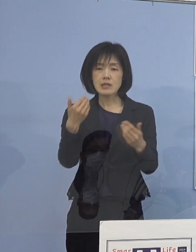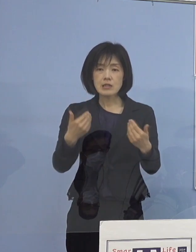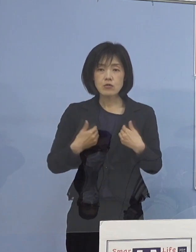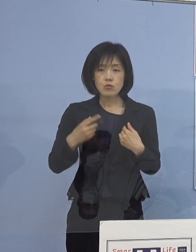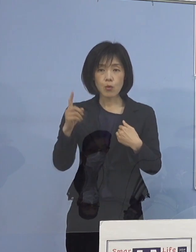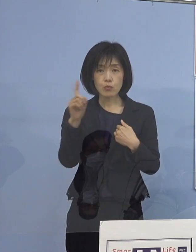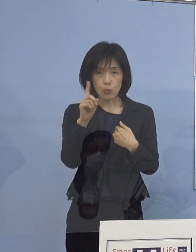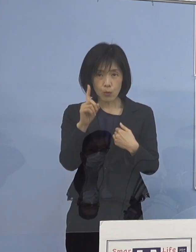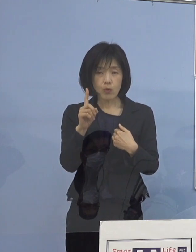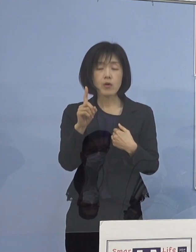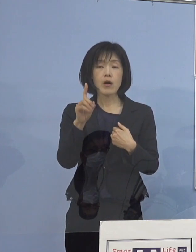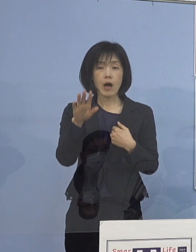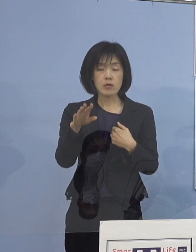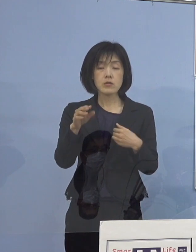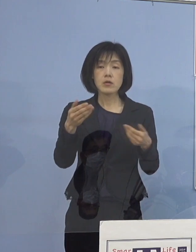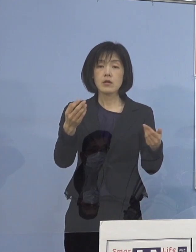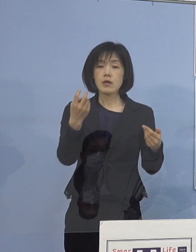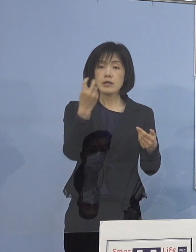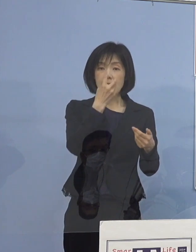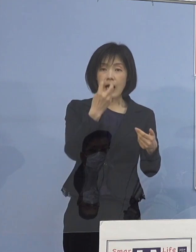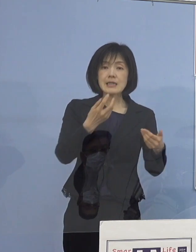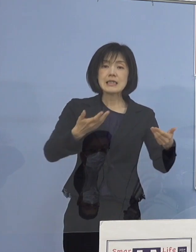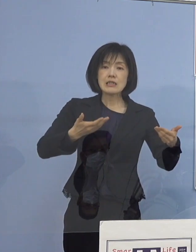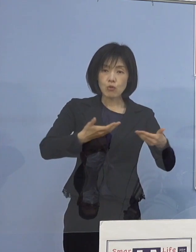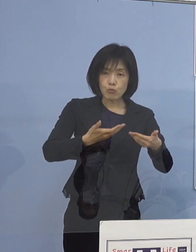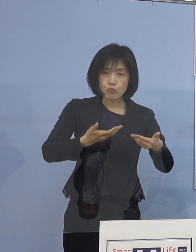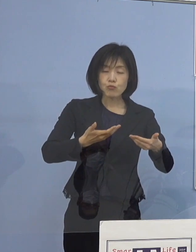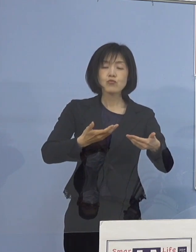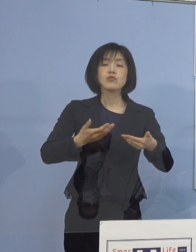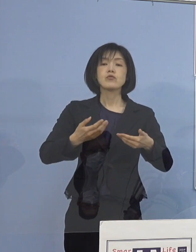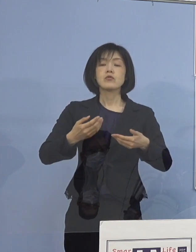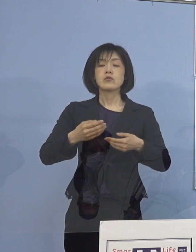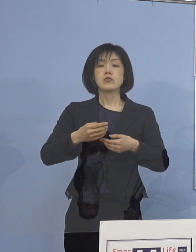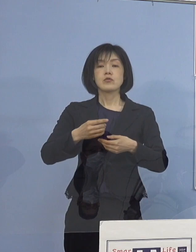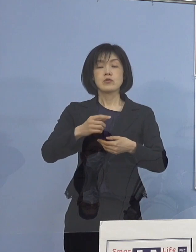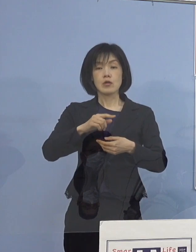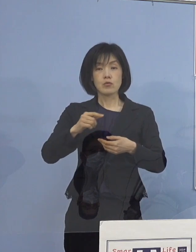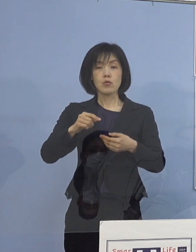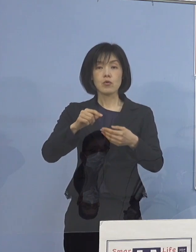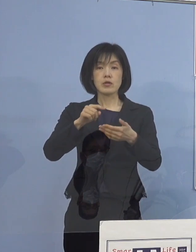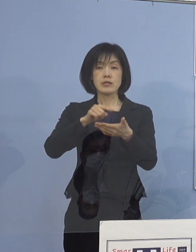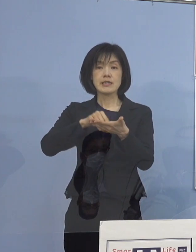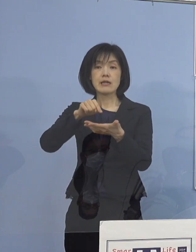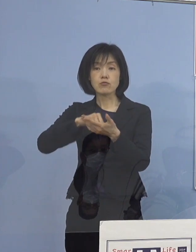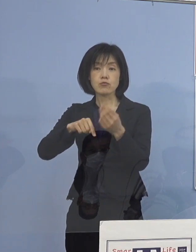これも管理職であったり中堅であったりですね それぞれ3つくらいに分けて